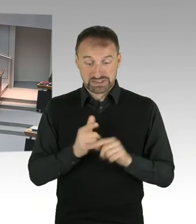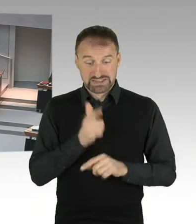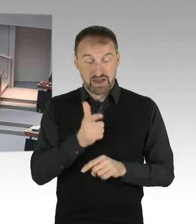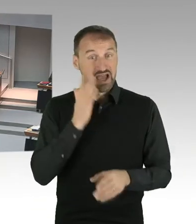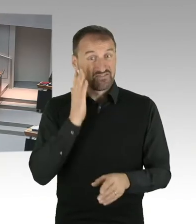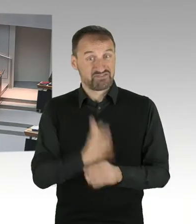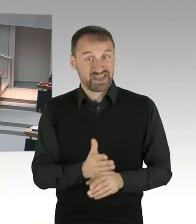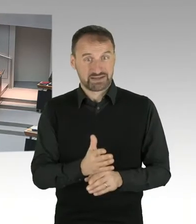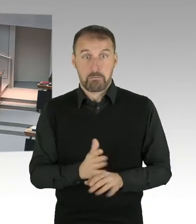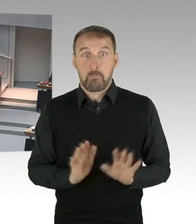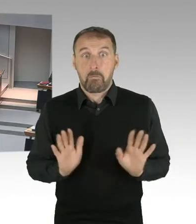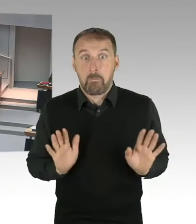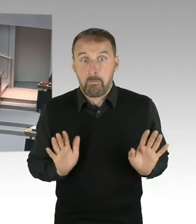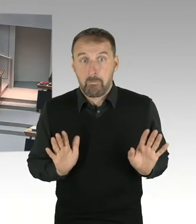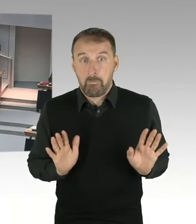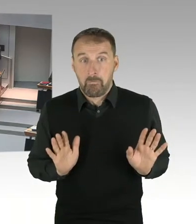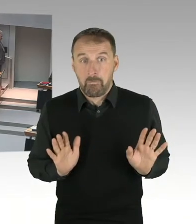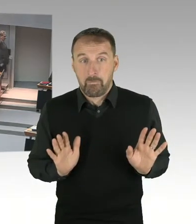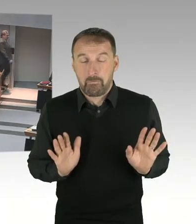(Präsidium) Entschuldigung. Gibt es eine Nachfrage? Bitteschön.